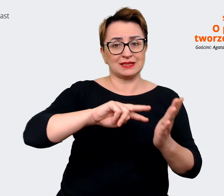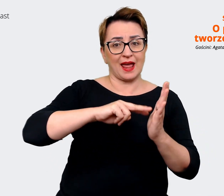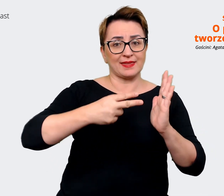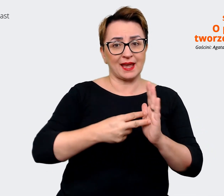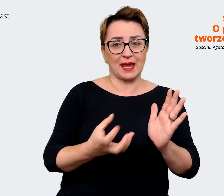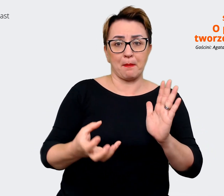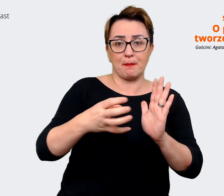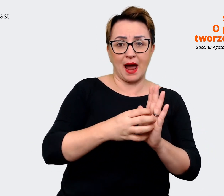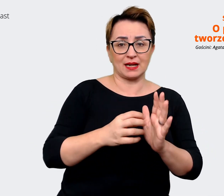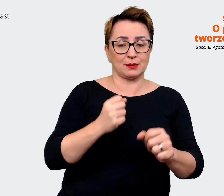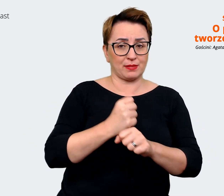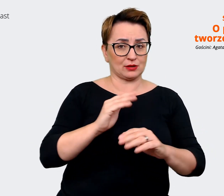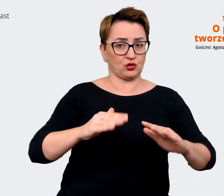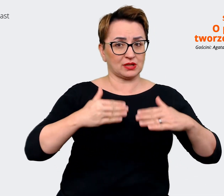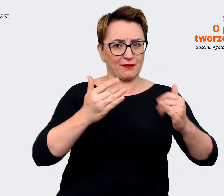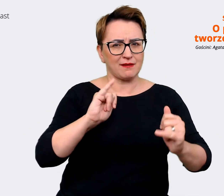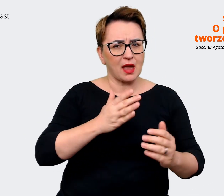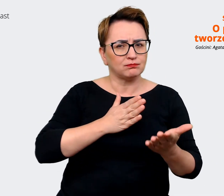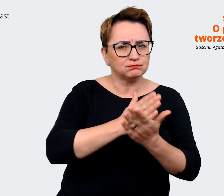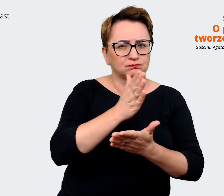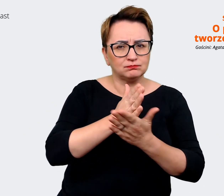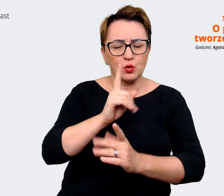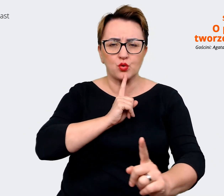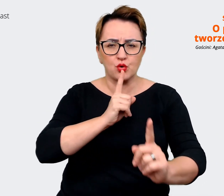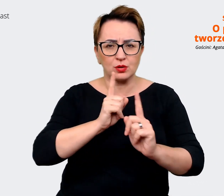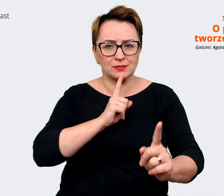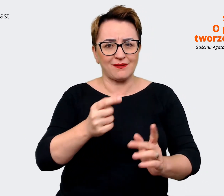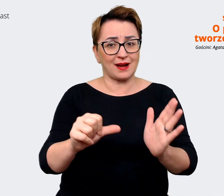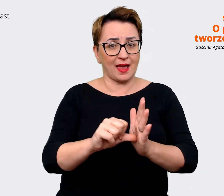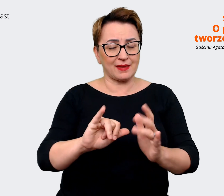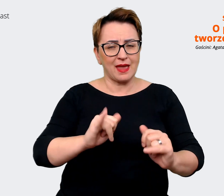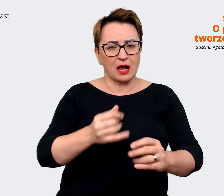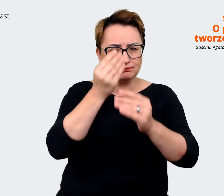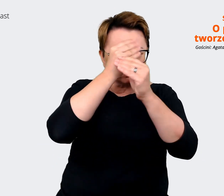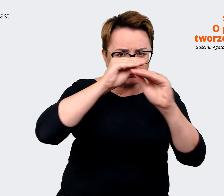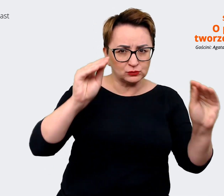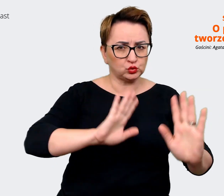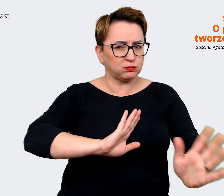do kandydatów, co chcemy komunikować, w jaki sposób chcemy to komunikować. A już tak zupełnie